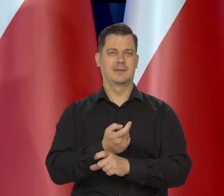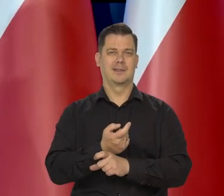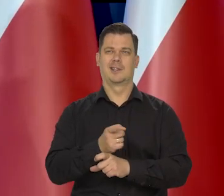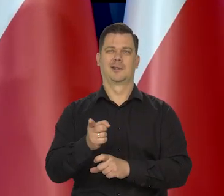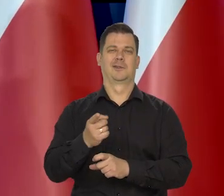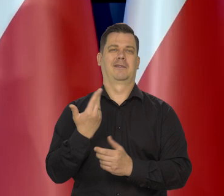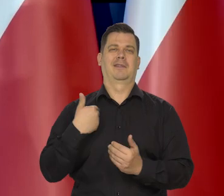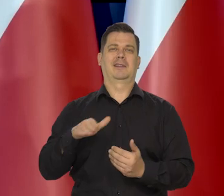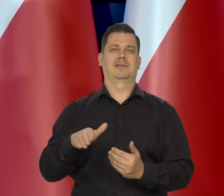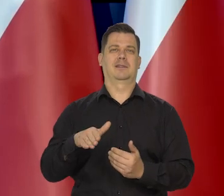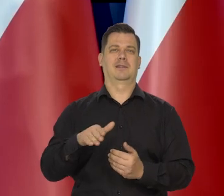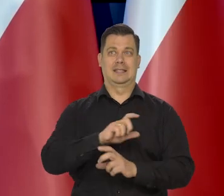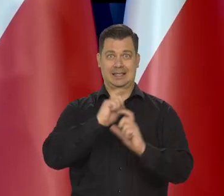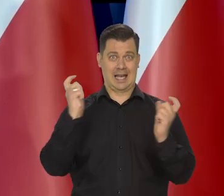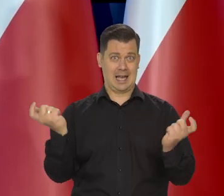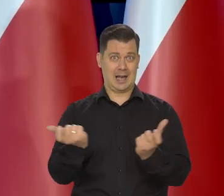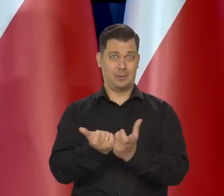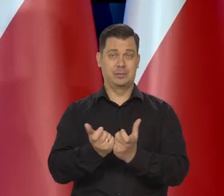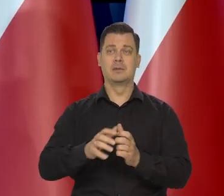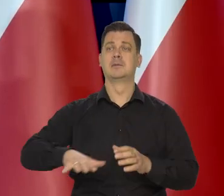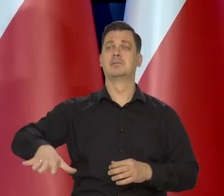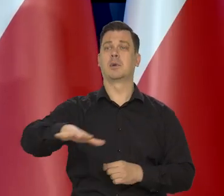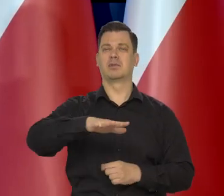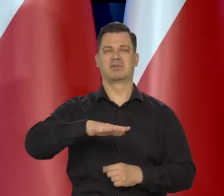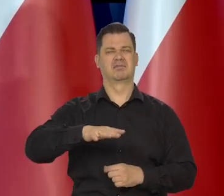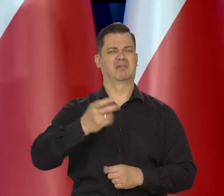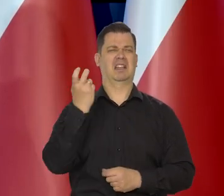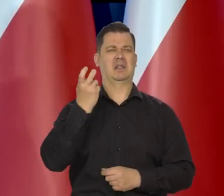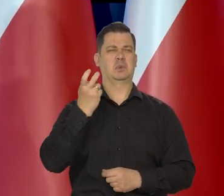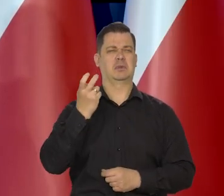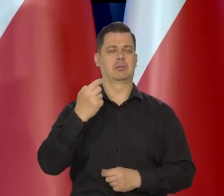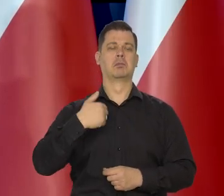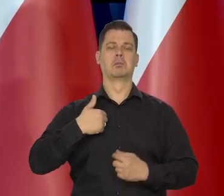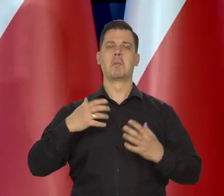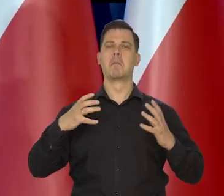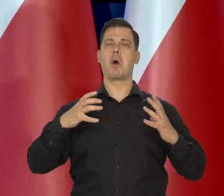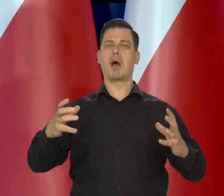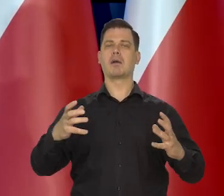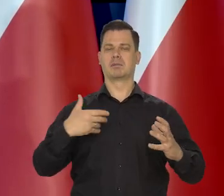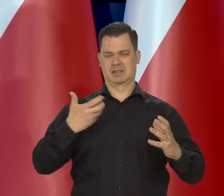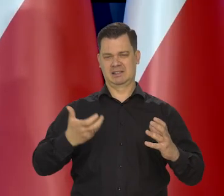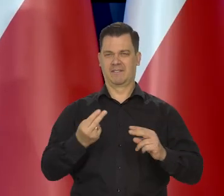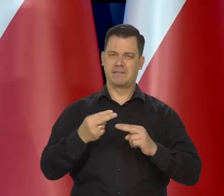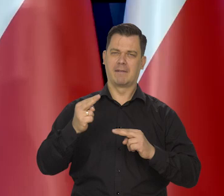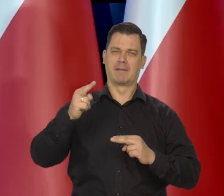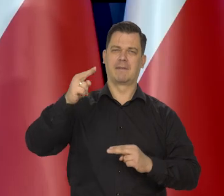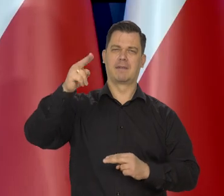i im na tym nie zależy, by reszta społeczeństwa też osiągnęła tę zamożność. No tak to jest.